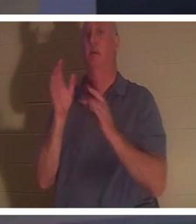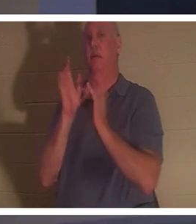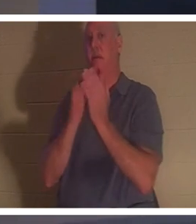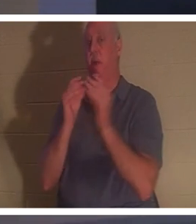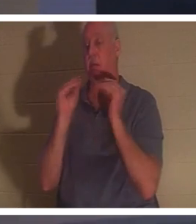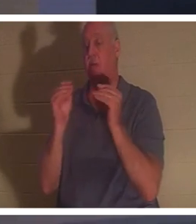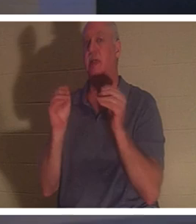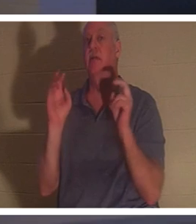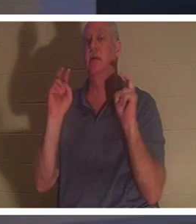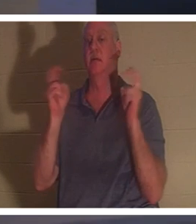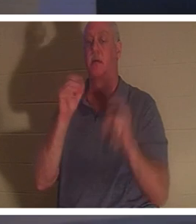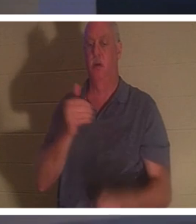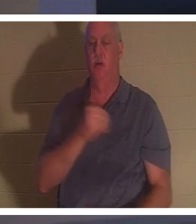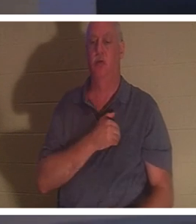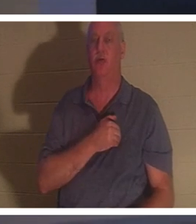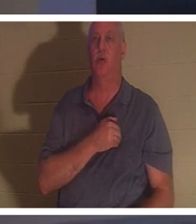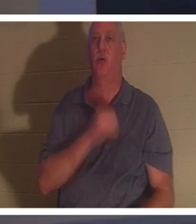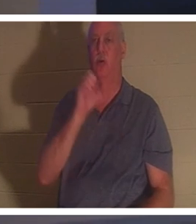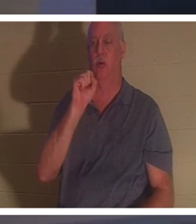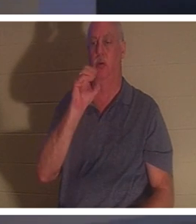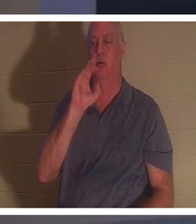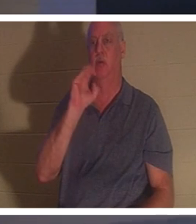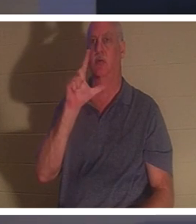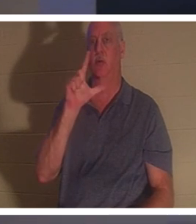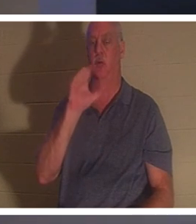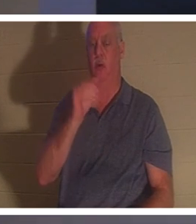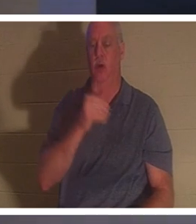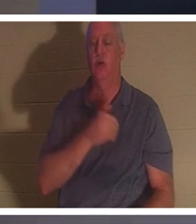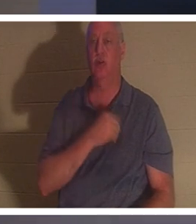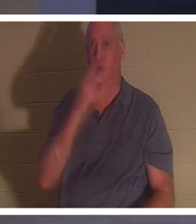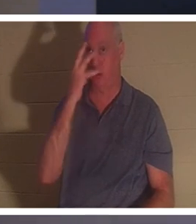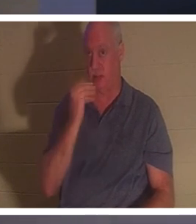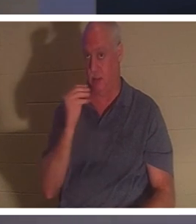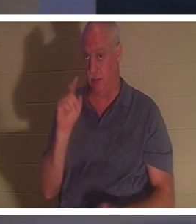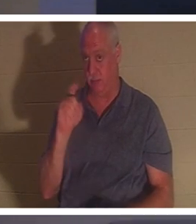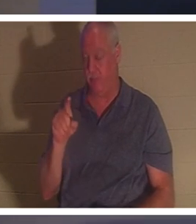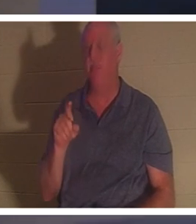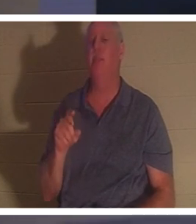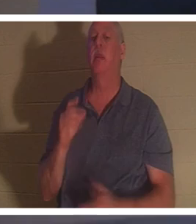！灵魂睡眠 - 您对灵魂睡眠有何看法？有些人相信，当基督徒死后